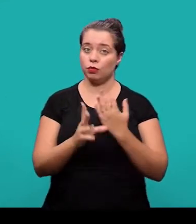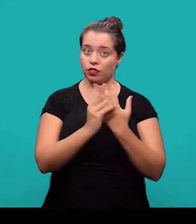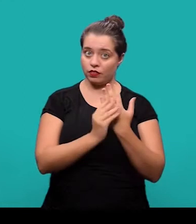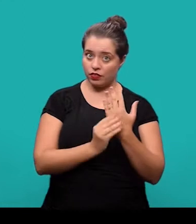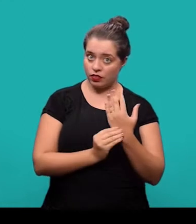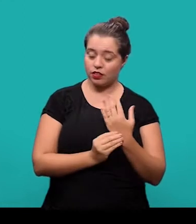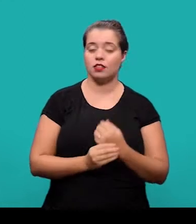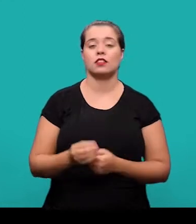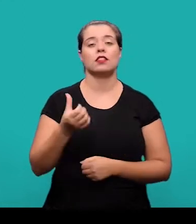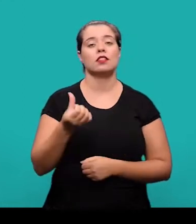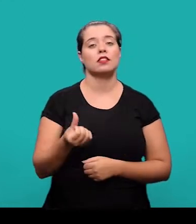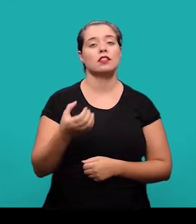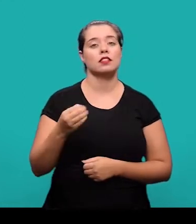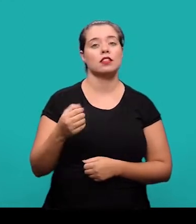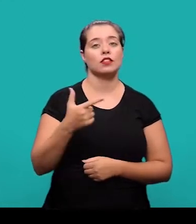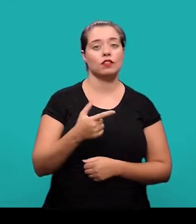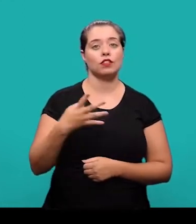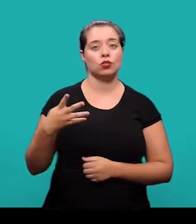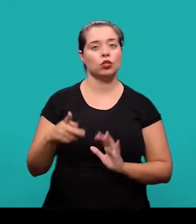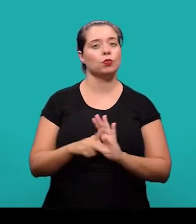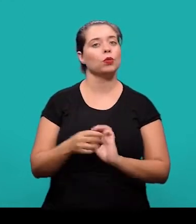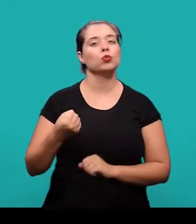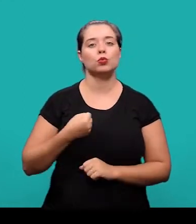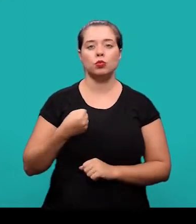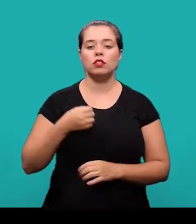6024, que trata de numeração progressiva das seções;